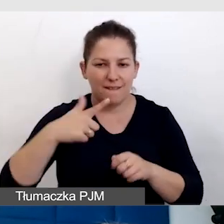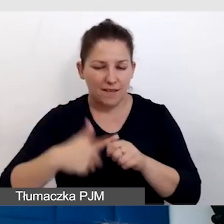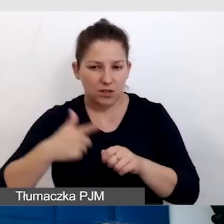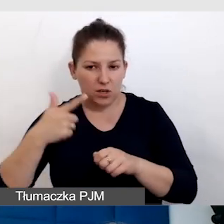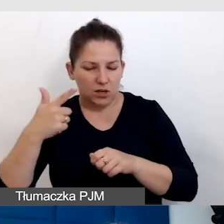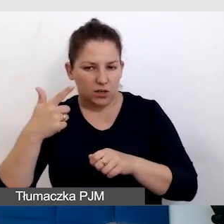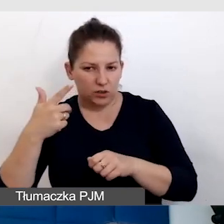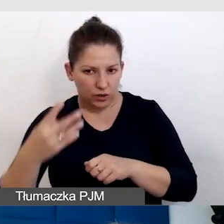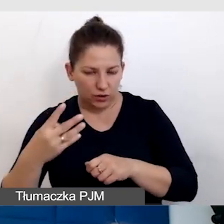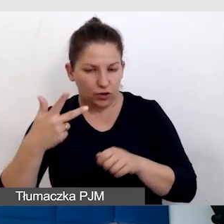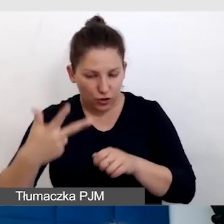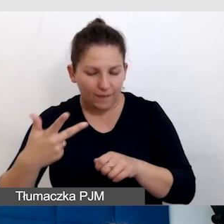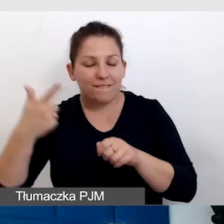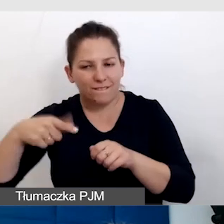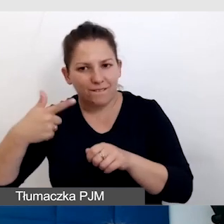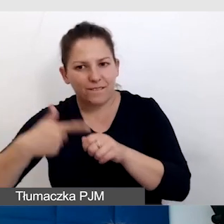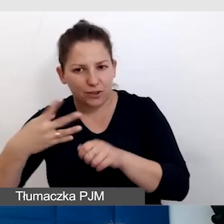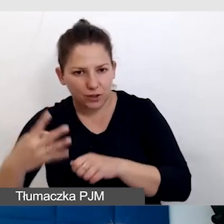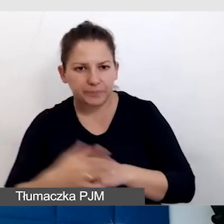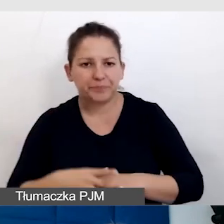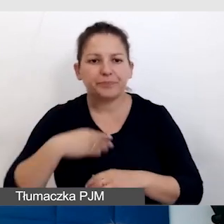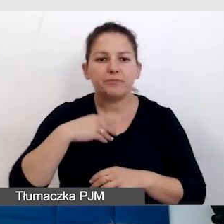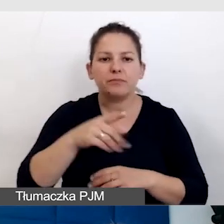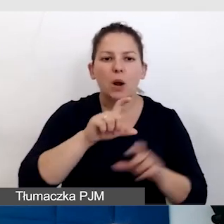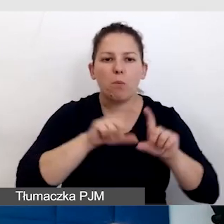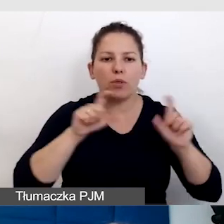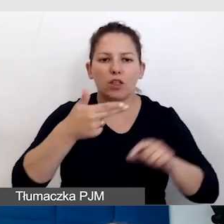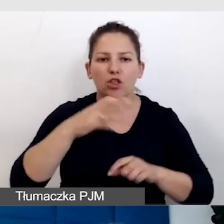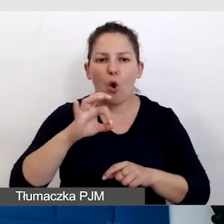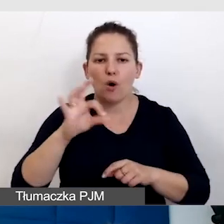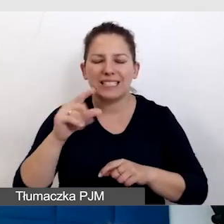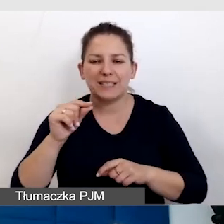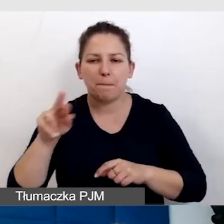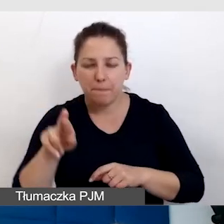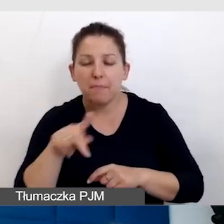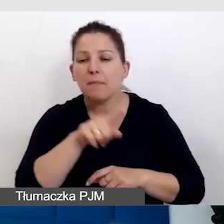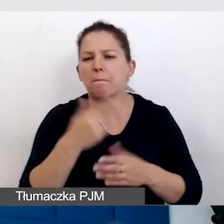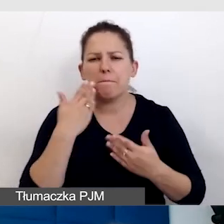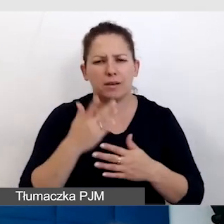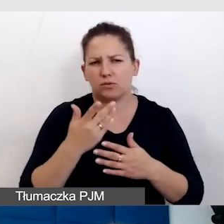i robimy to w budynku NOSPR-u. To jest budynek nowy, bardzo dostępny,